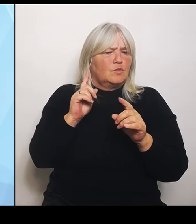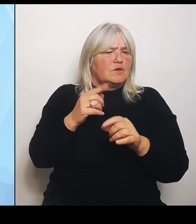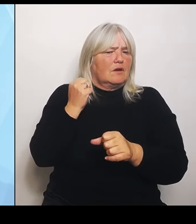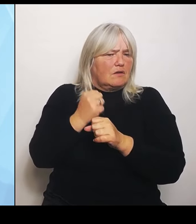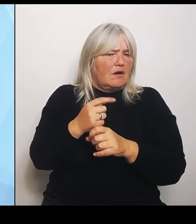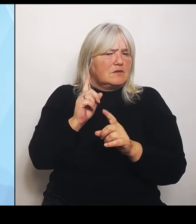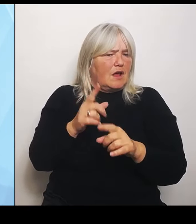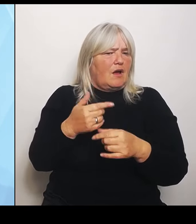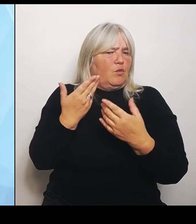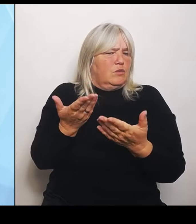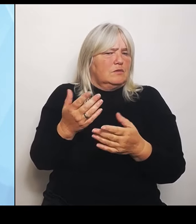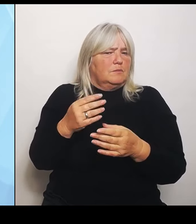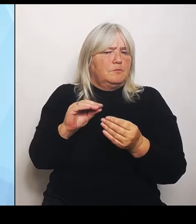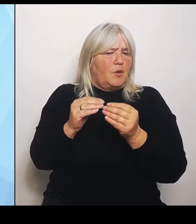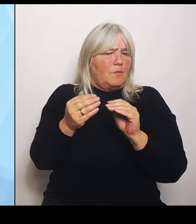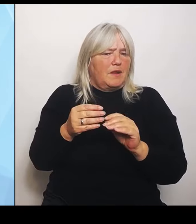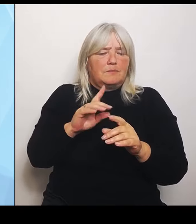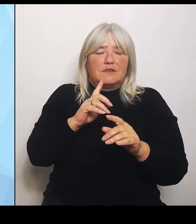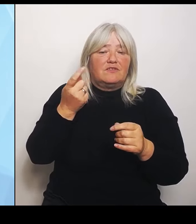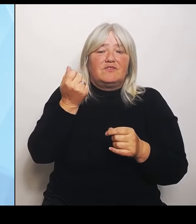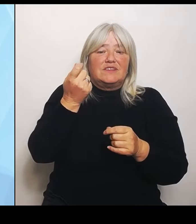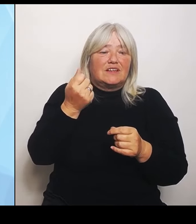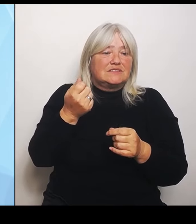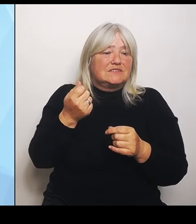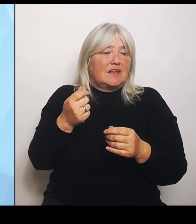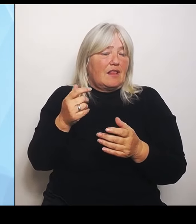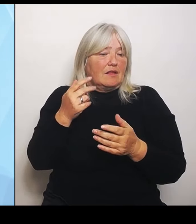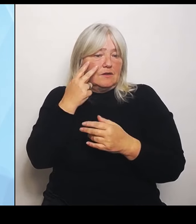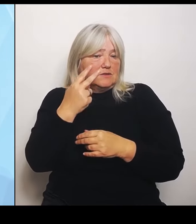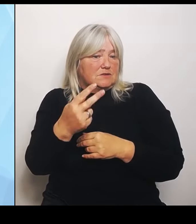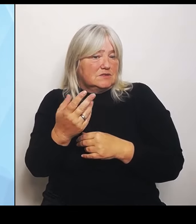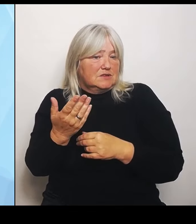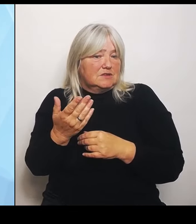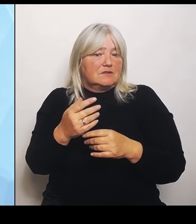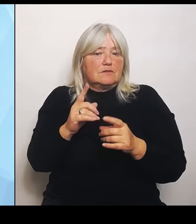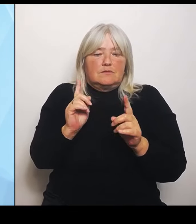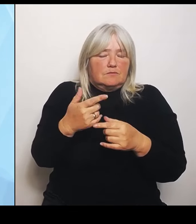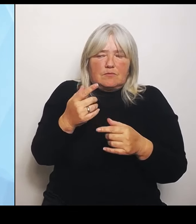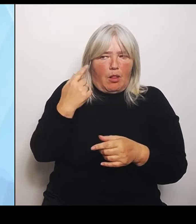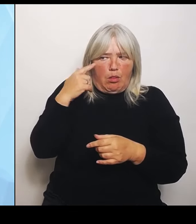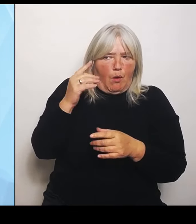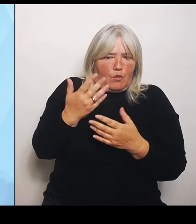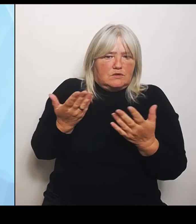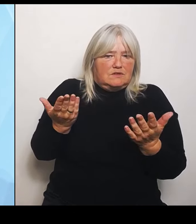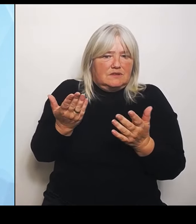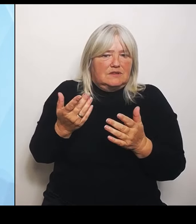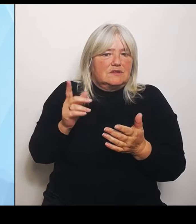es sich schlicht nicht mehr für sie lohnt, weil wir ihnen die Leistungsgruppen nicht mehr zuteilen kann, dass dann das ein oder andere Krankenhaus aus